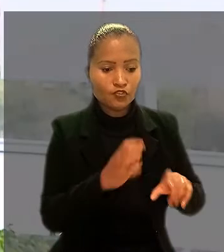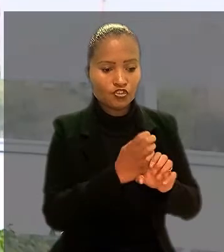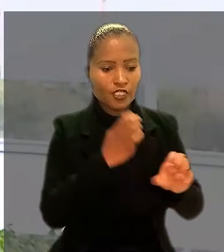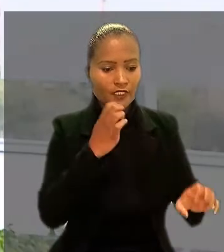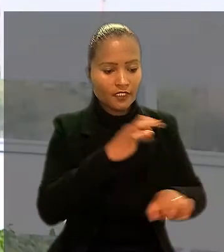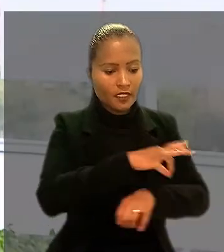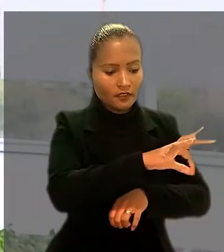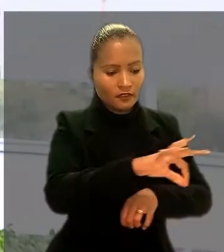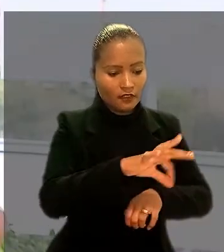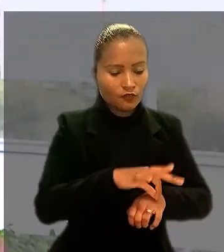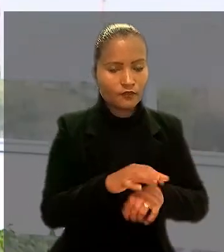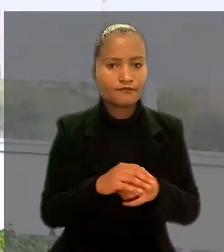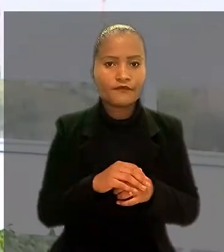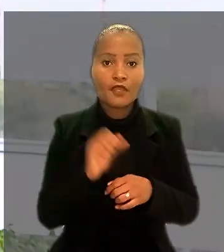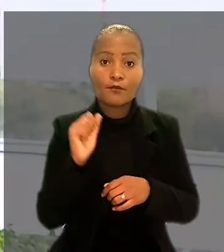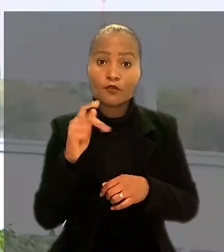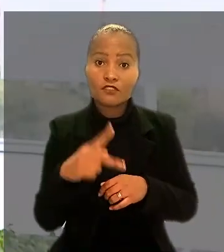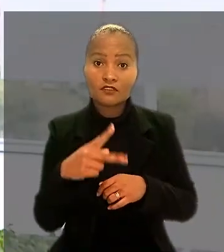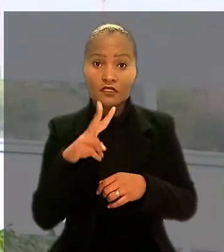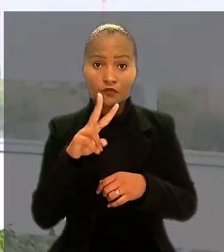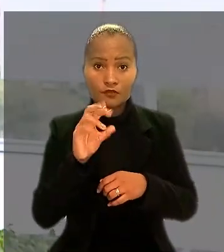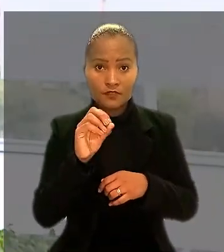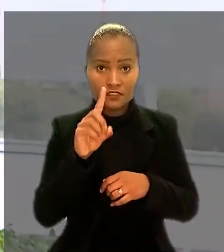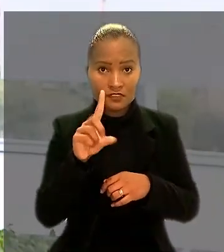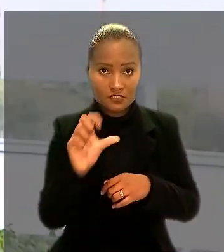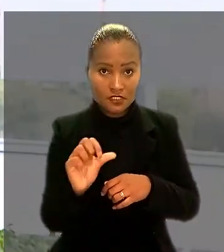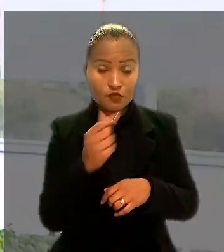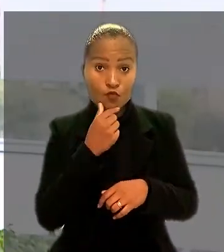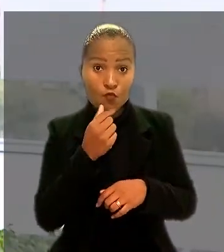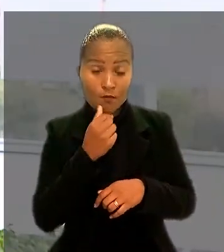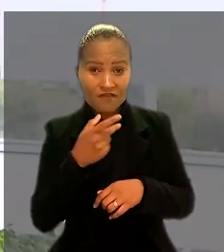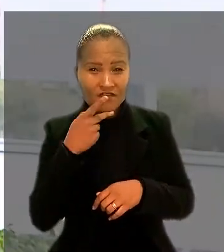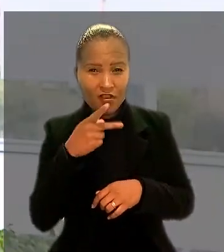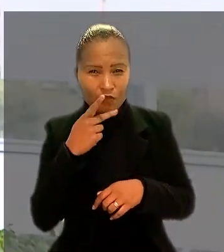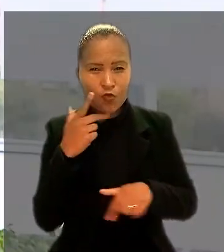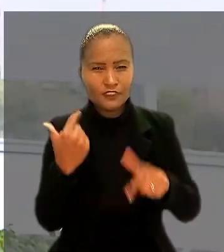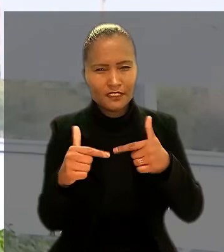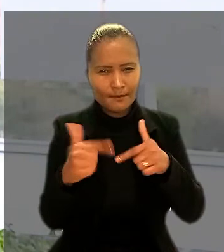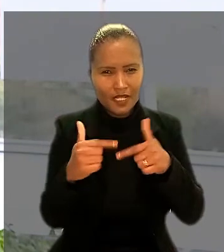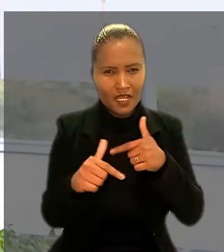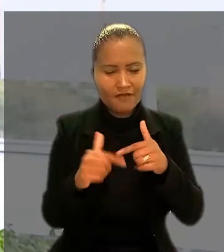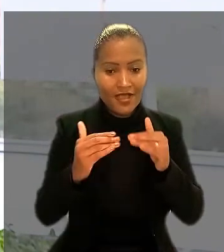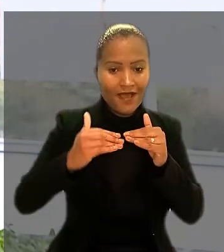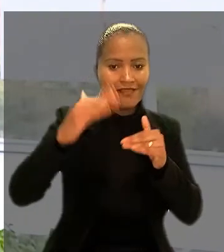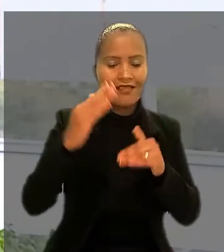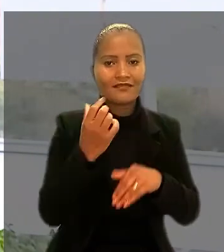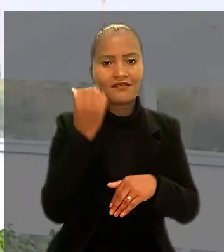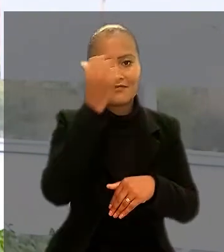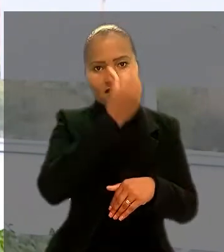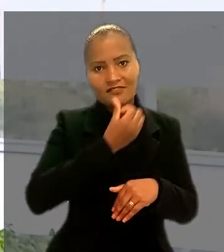Aposentado em 2016, o engenheiro afirmou que trabalhava além das 6 horas diárias, como é previsto para os bancários.